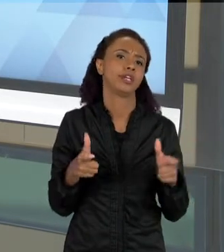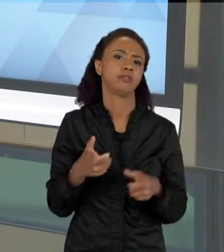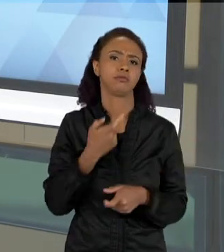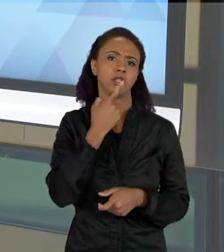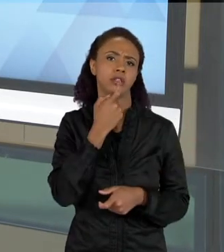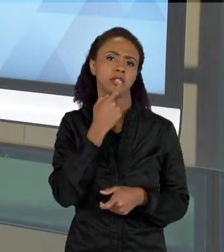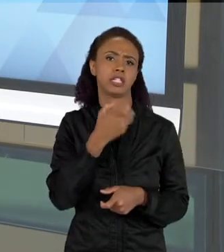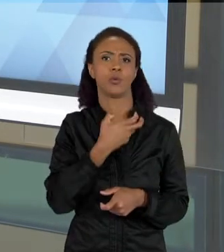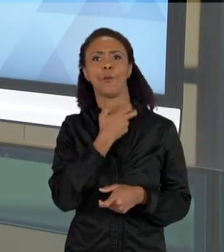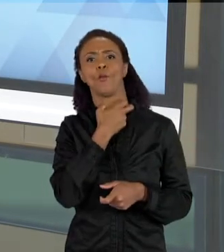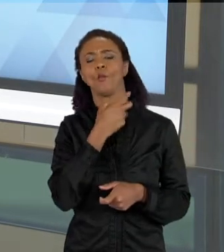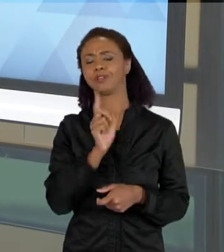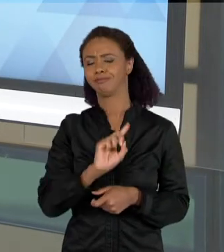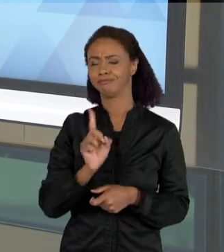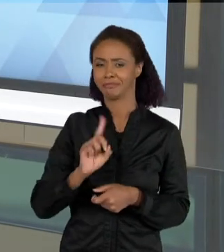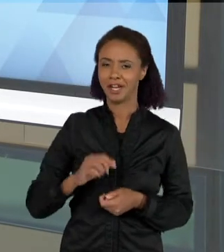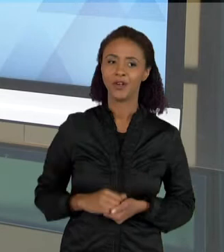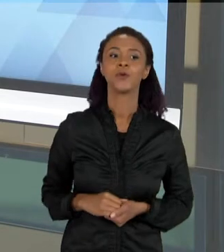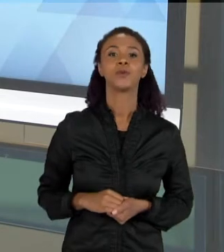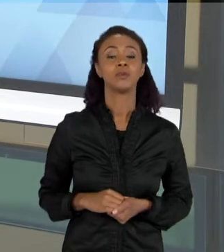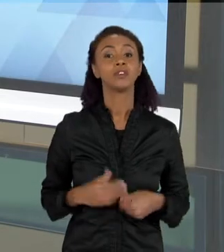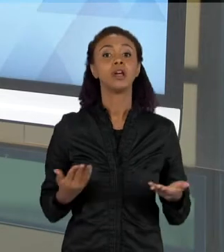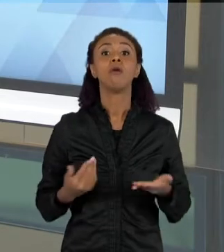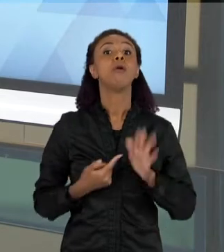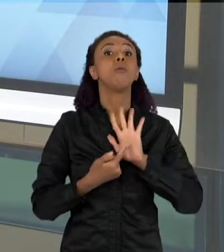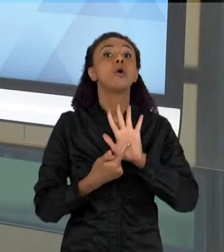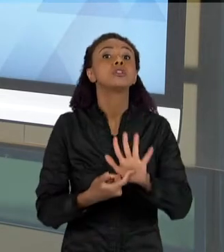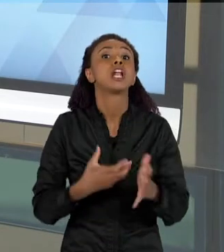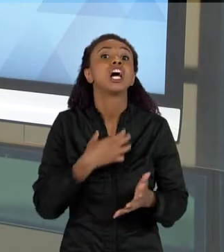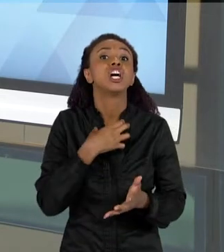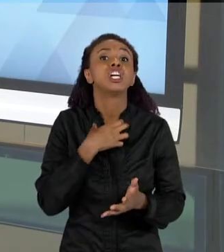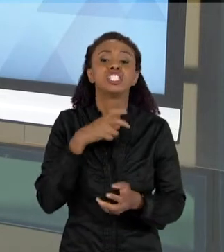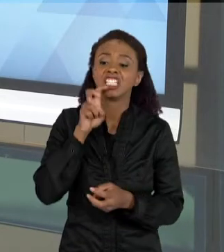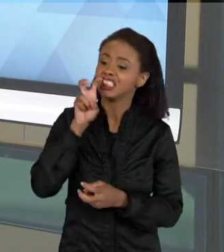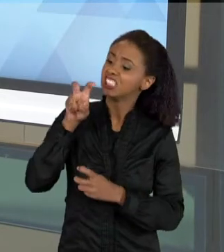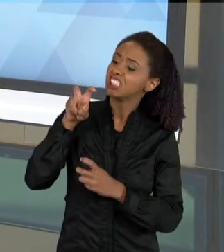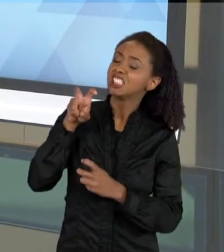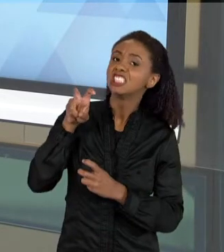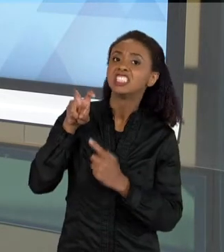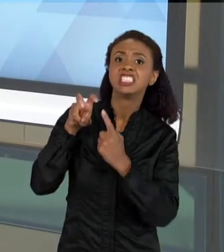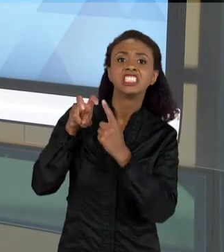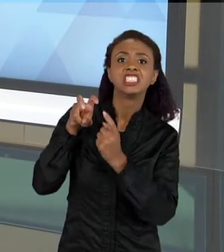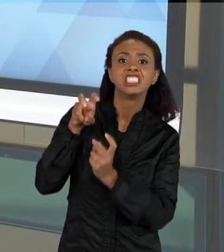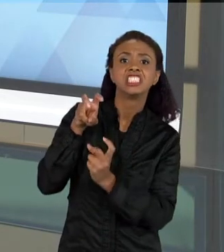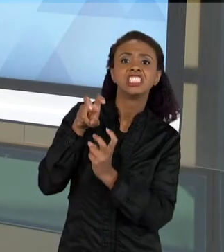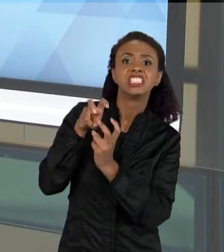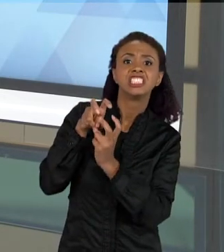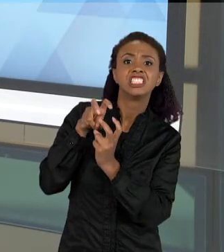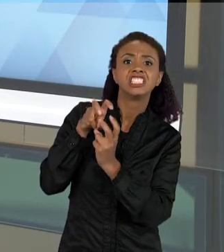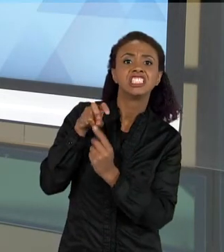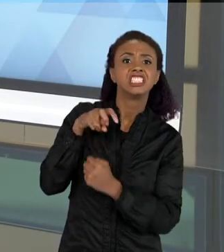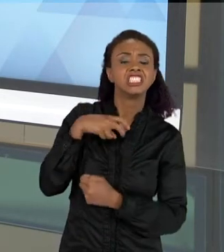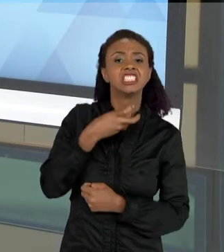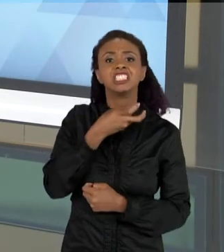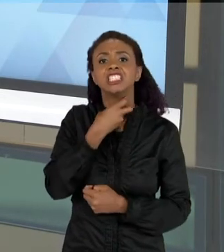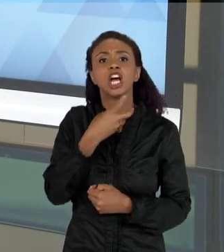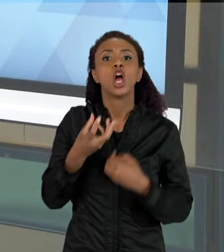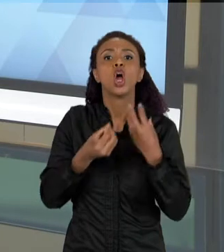MOSTRAR A DENTIÇÃO PARA QUE ELES PUDESSEM COMPREENDER ESSES ASPECTOS DA ALIMENTAÇÃO DE MORCEGOS. – E ESSAS